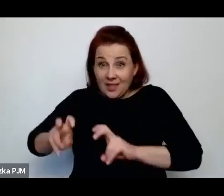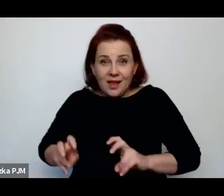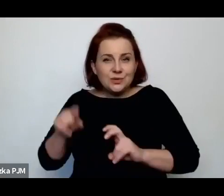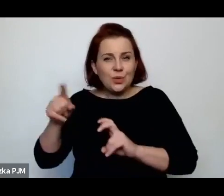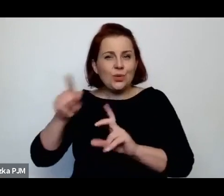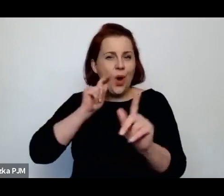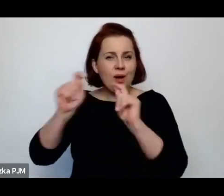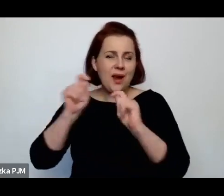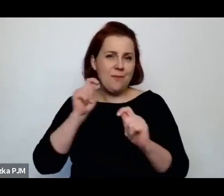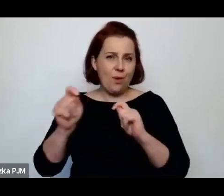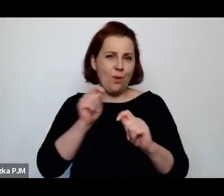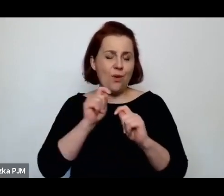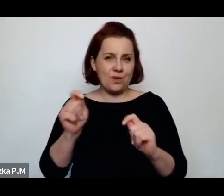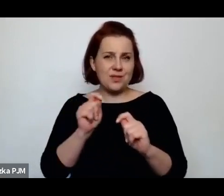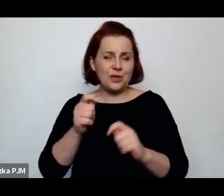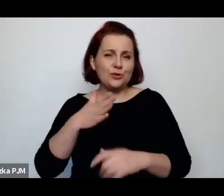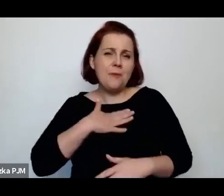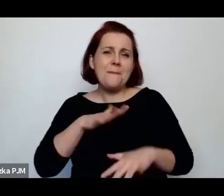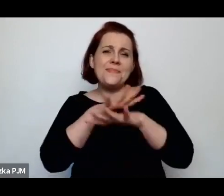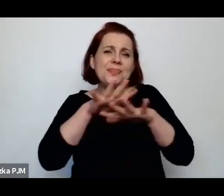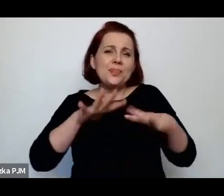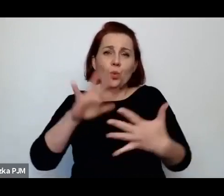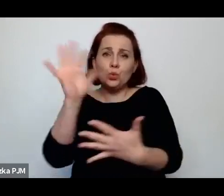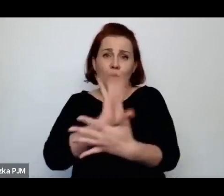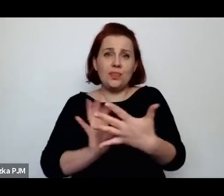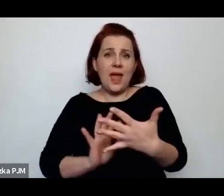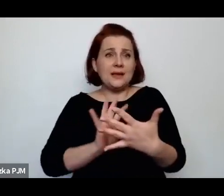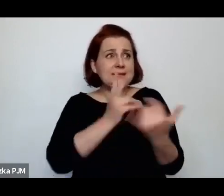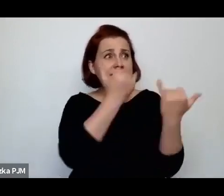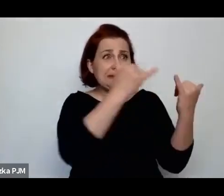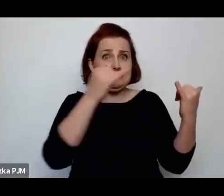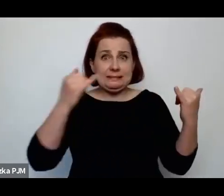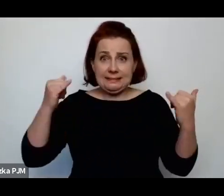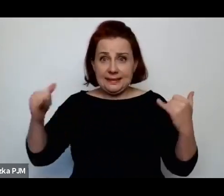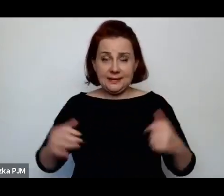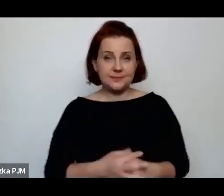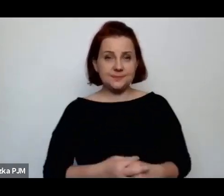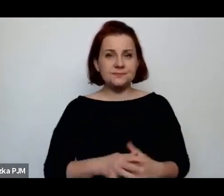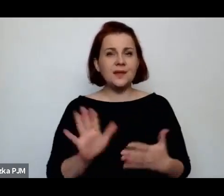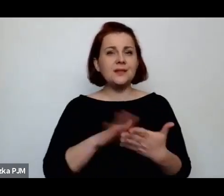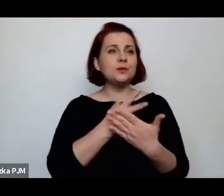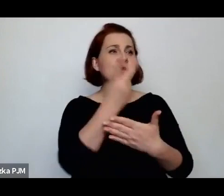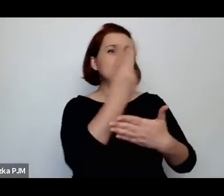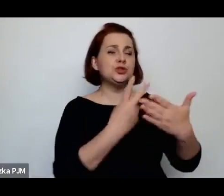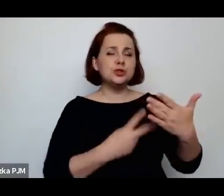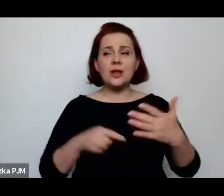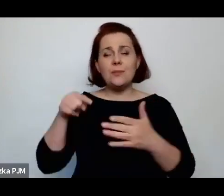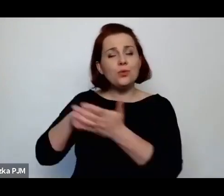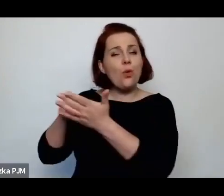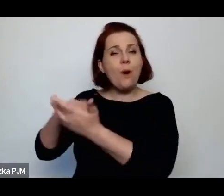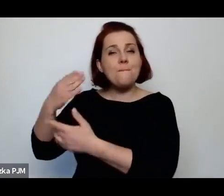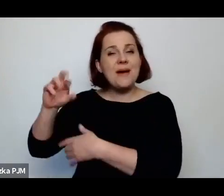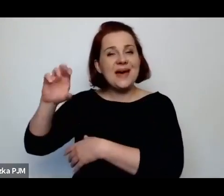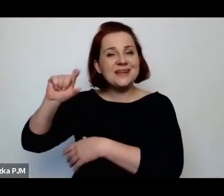bo mamy mnóstwo tekstów dookoła – jeżeli np. czytamy u Melcer czy u Kuncewiczowej